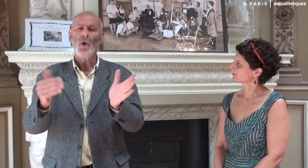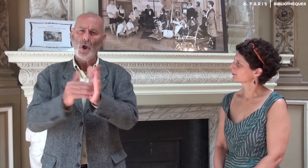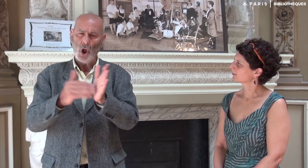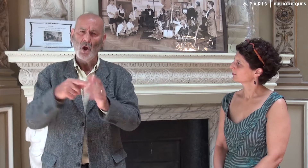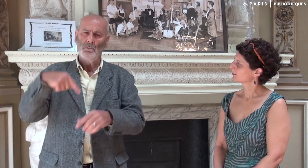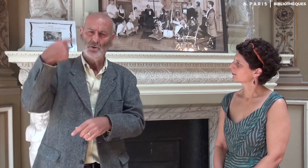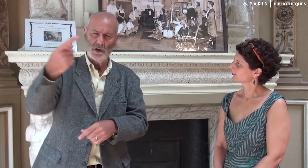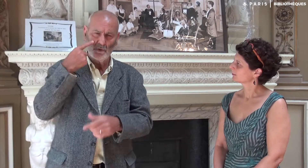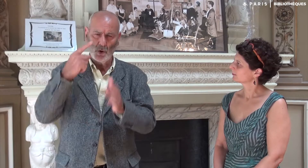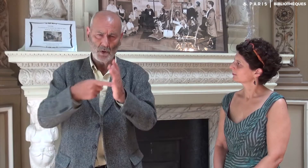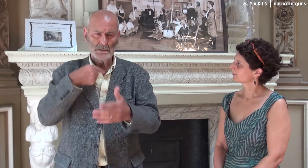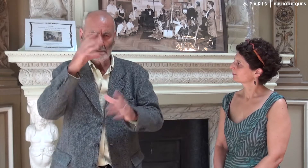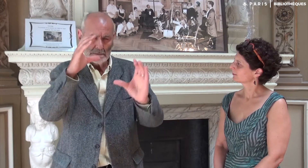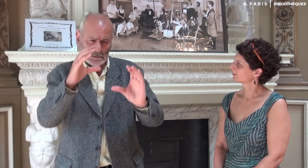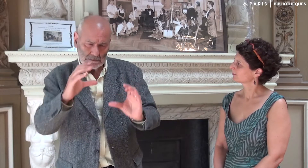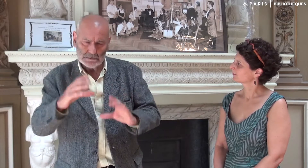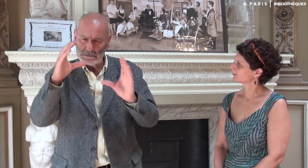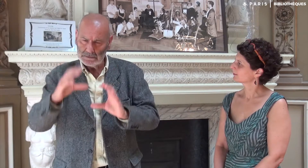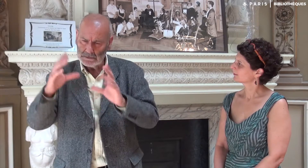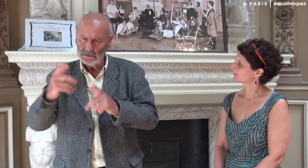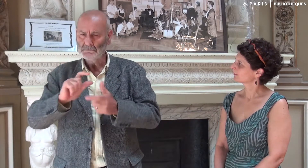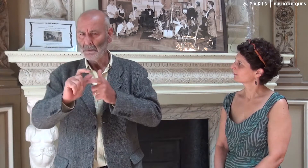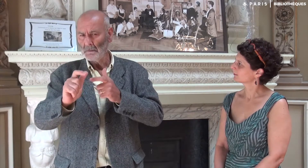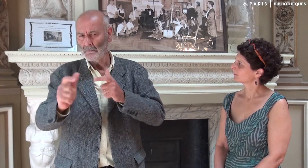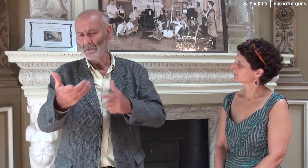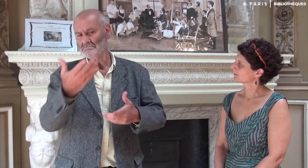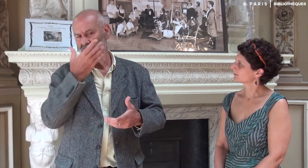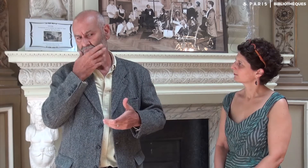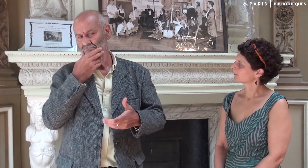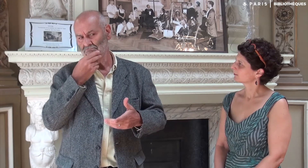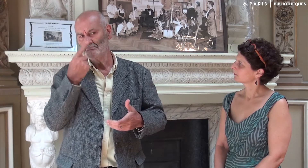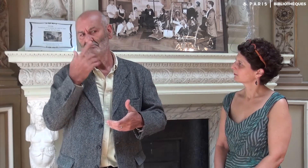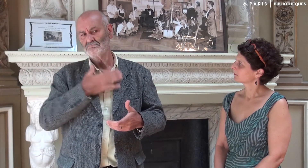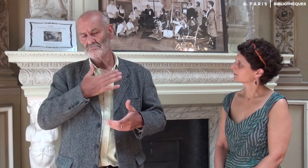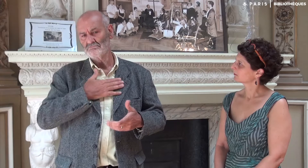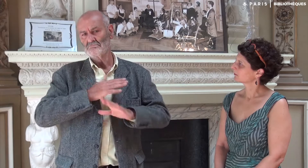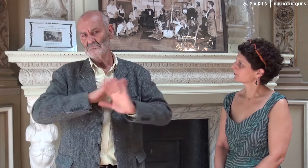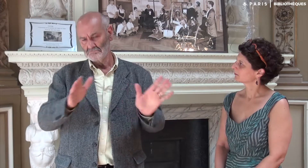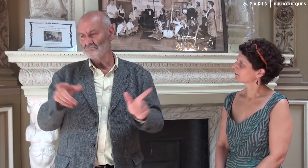Puis d’autres rendez-vous pour regarder cela encore de près. Le résultat me correspondait vraiment bien.